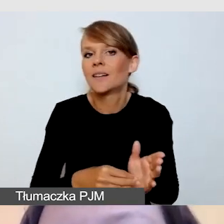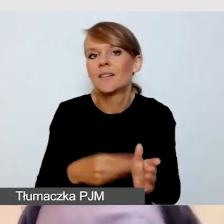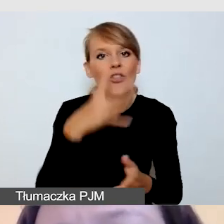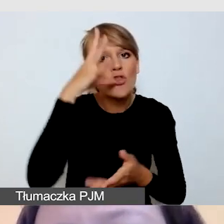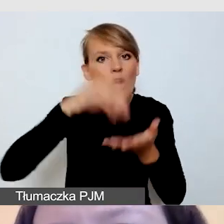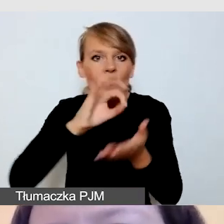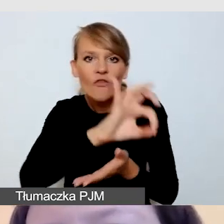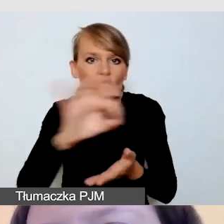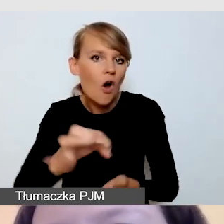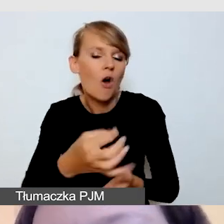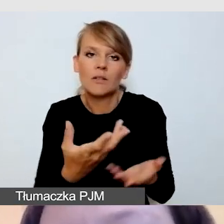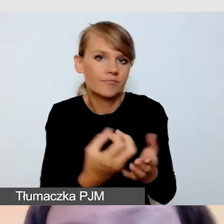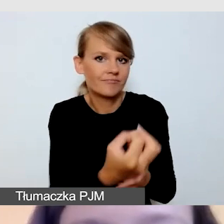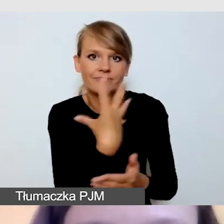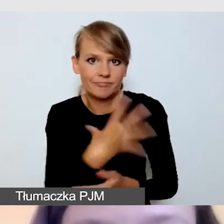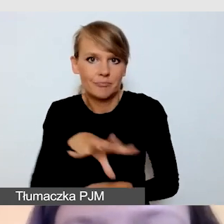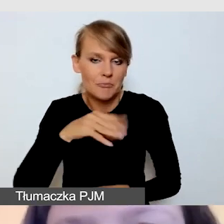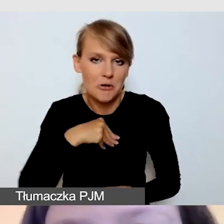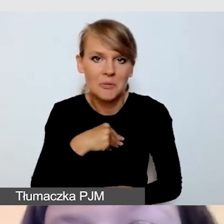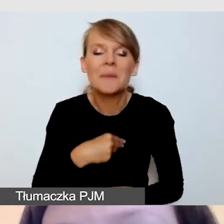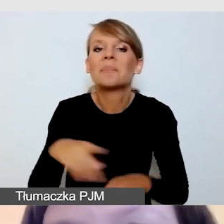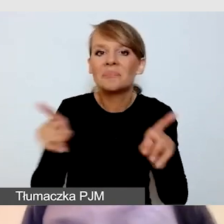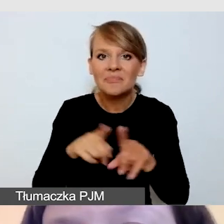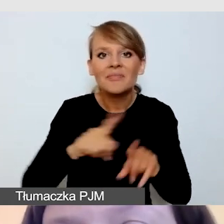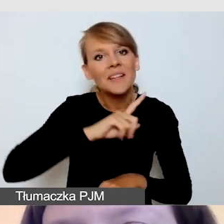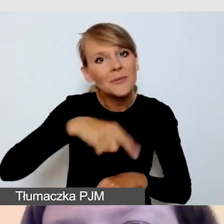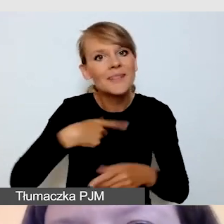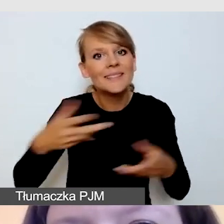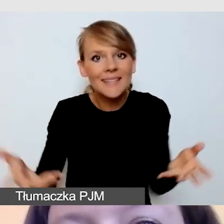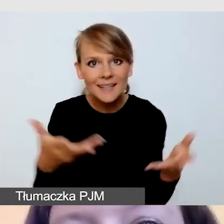Również zachęcamy, by wykorzystać te listy kontrolne,